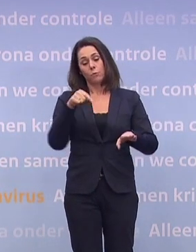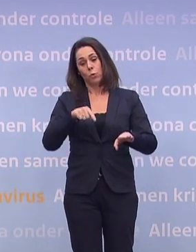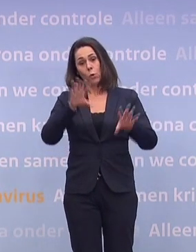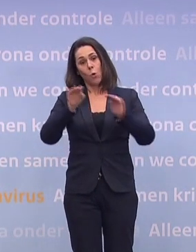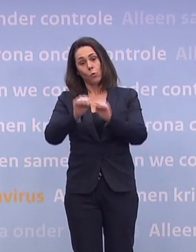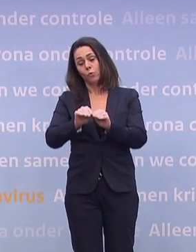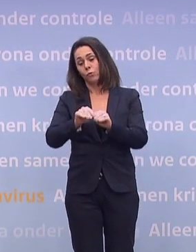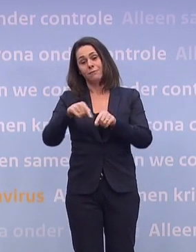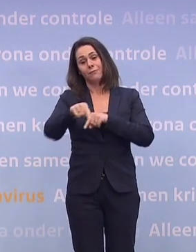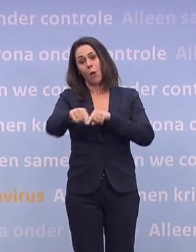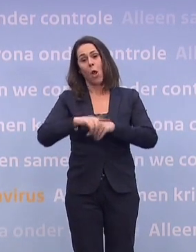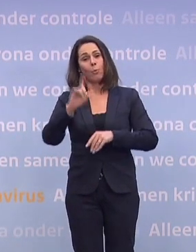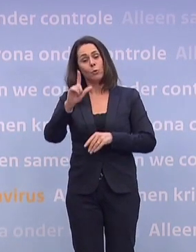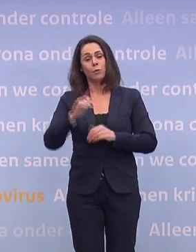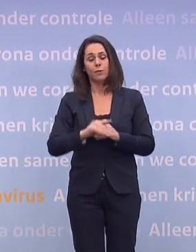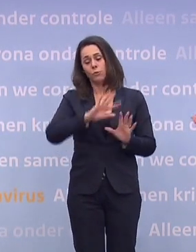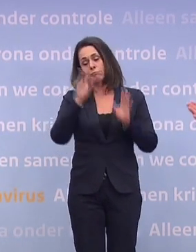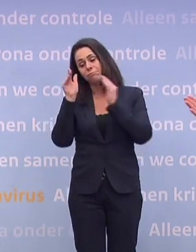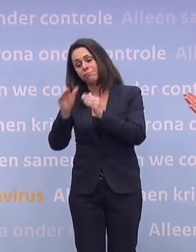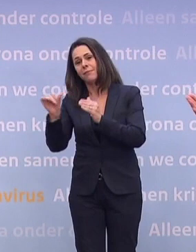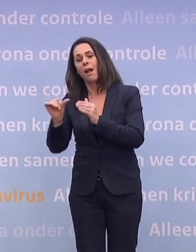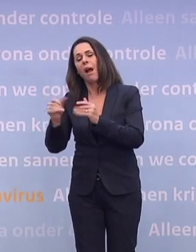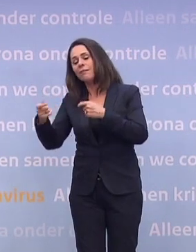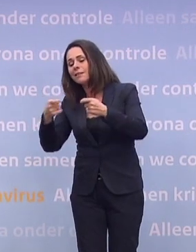We hebben eerst onze energie in andere zaken gestoken. Dus net voor of net na de kerst.